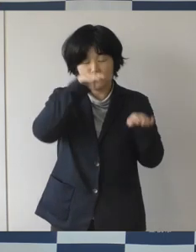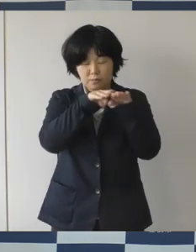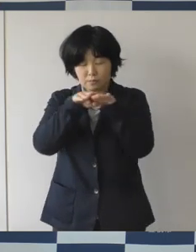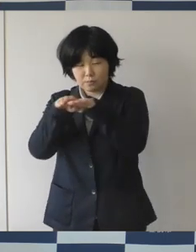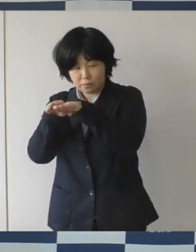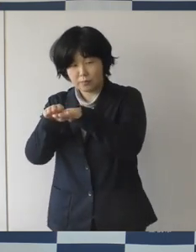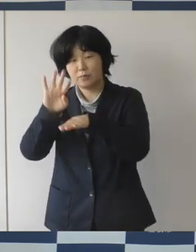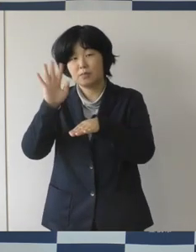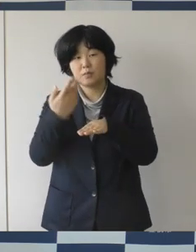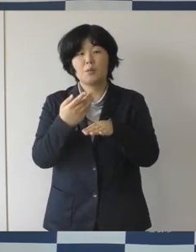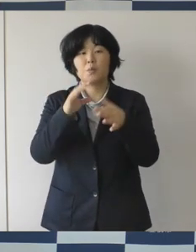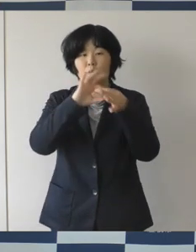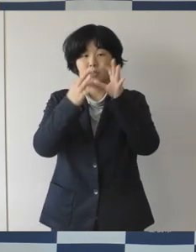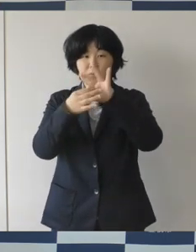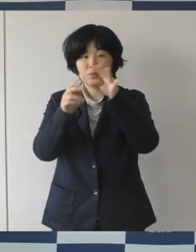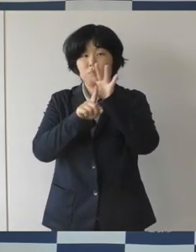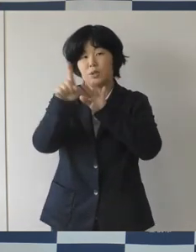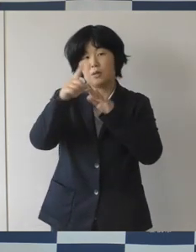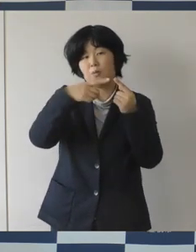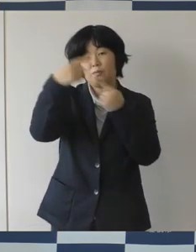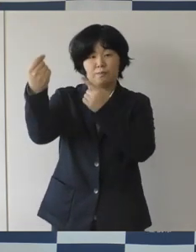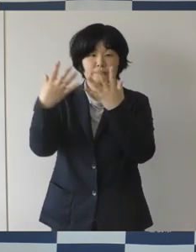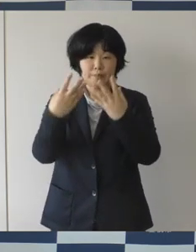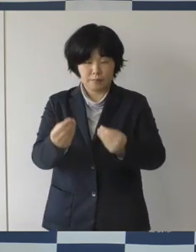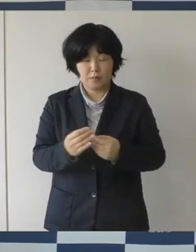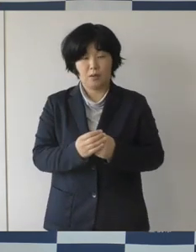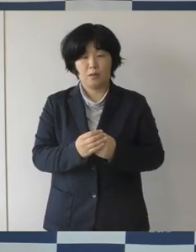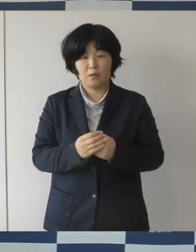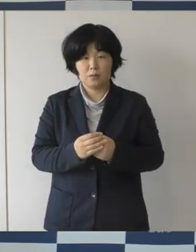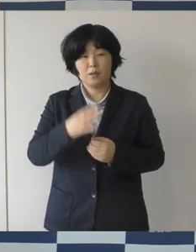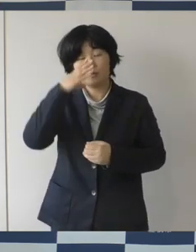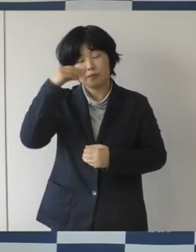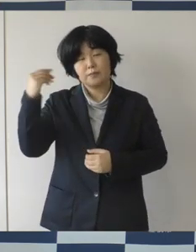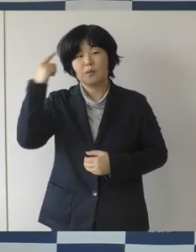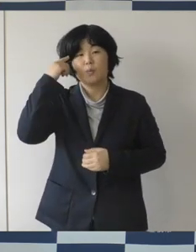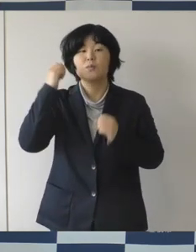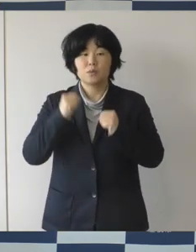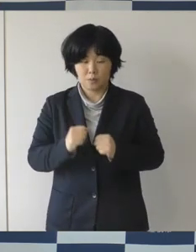やっぱりスポーツが持つ力というのを改めて感じたなとそう思っています。